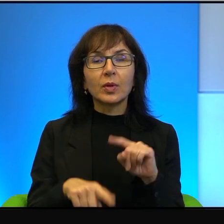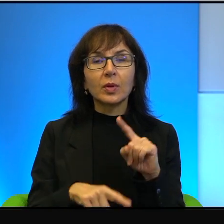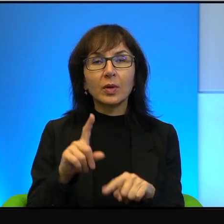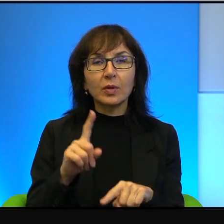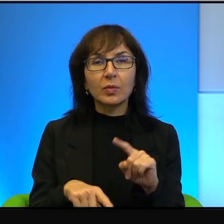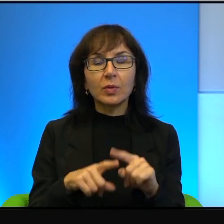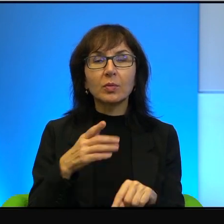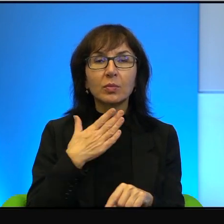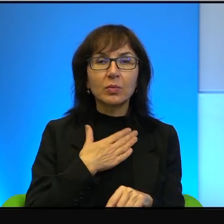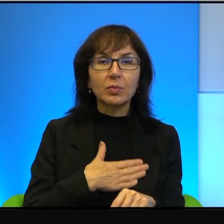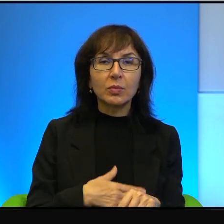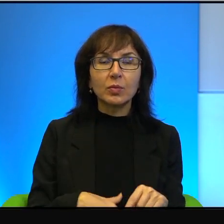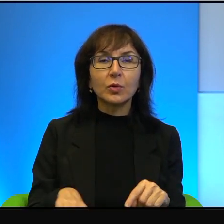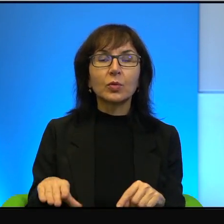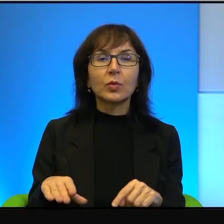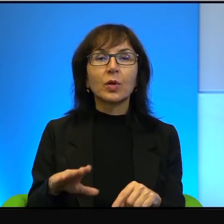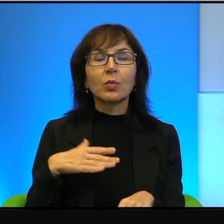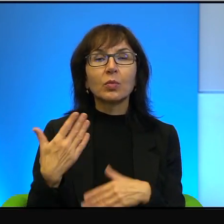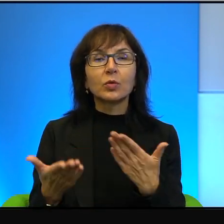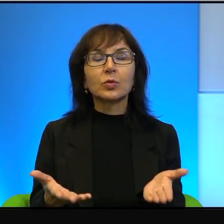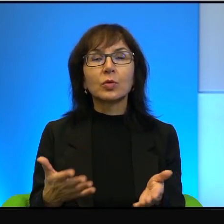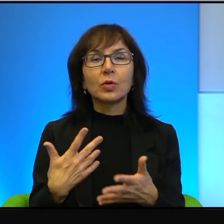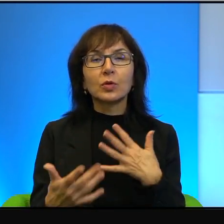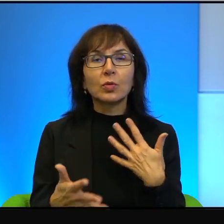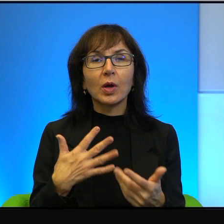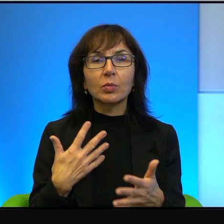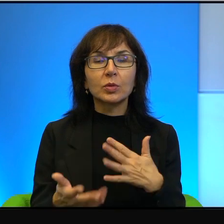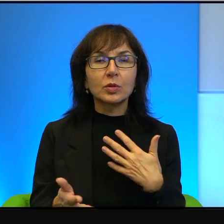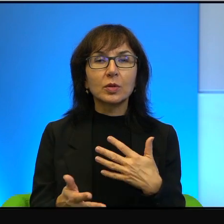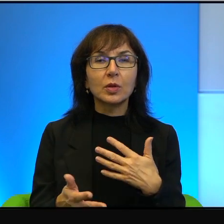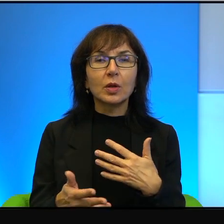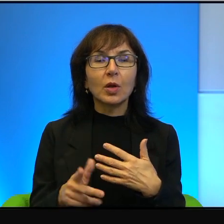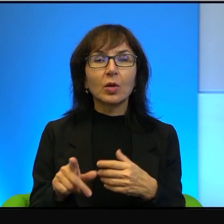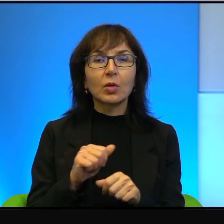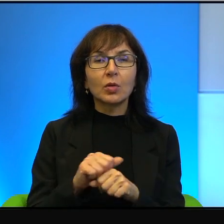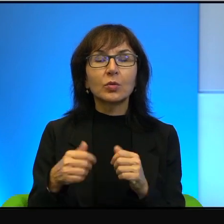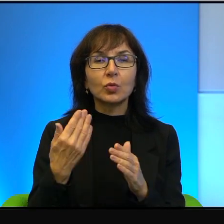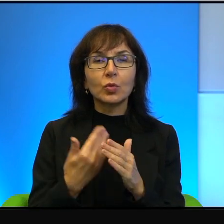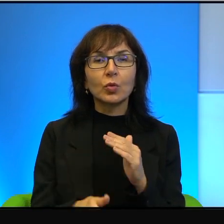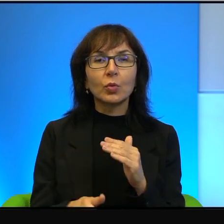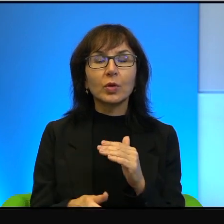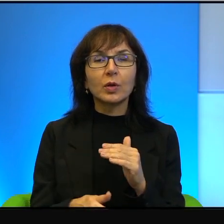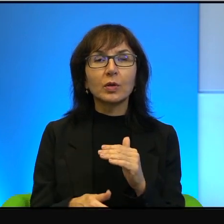jest zawsze po stronie słabszych. Ale to jest niestety zgubne, to jest zgubne,